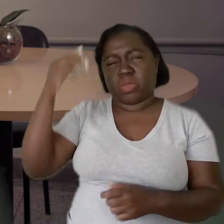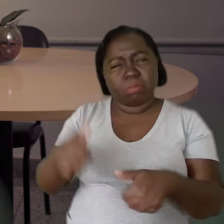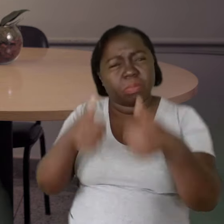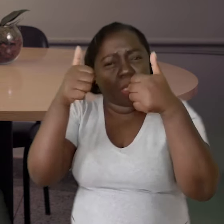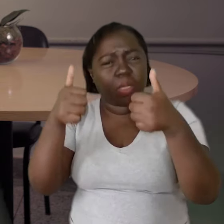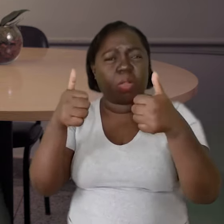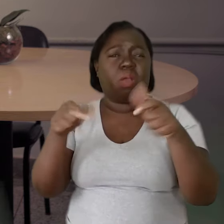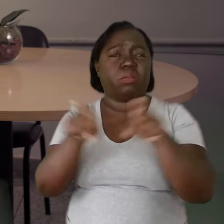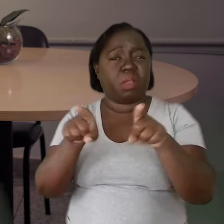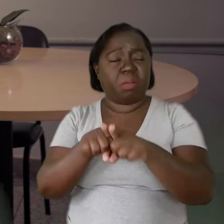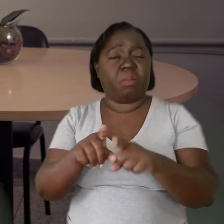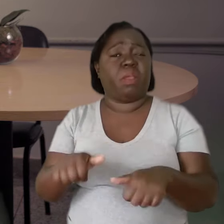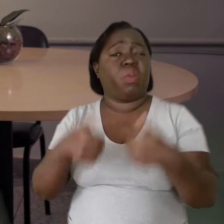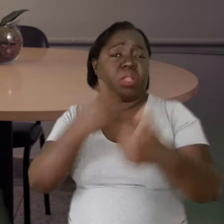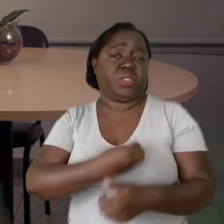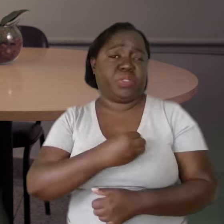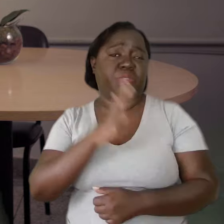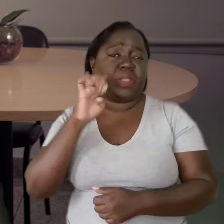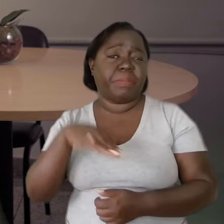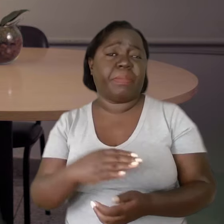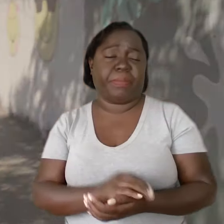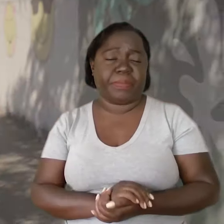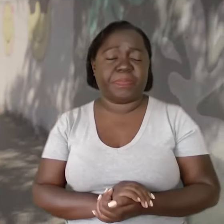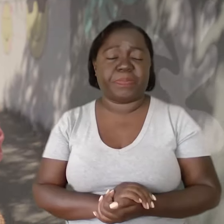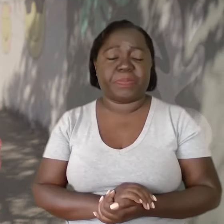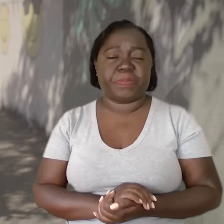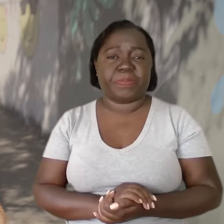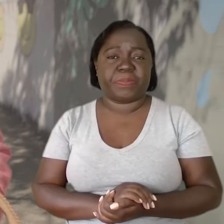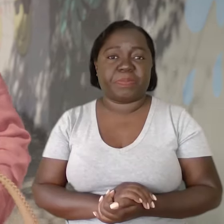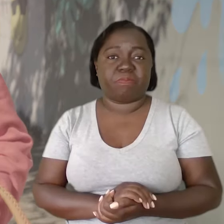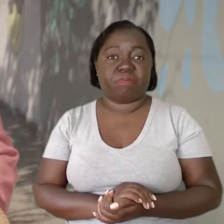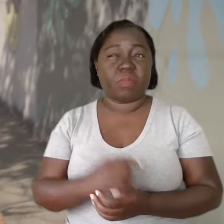que tenham uma qualidade de vida melhor.